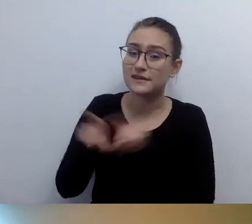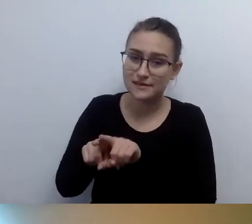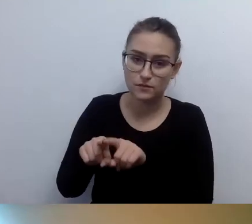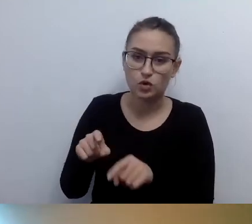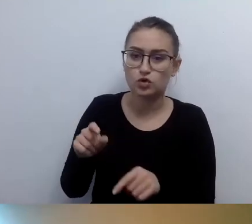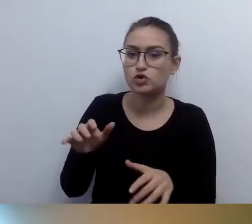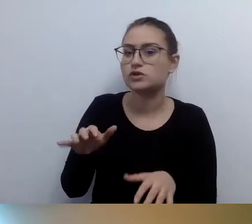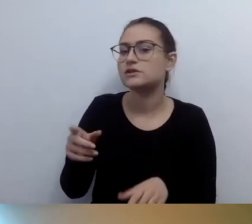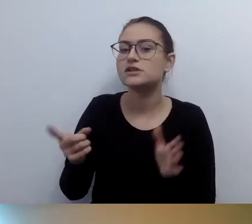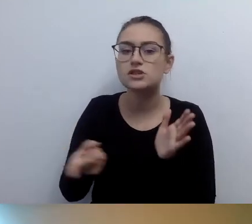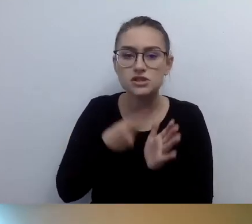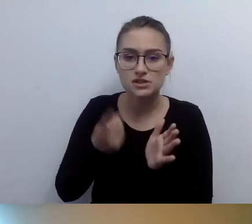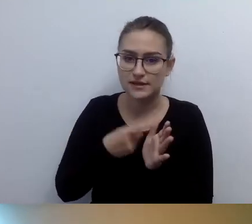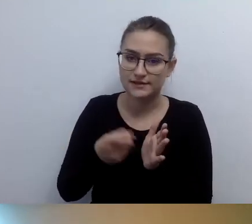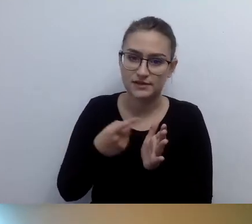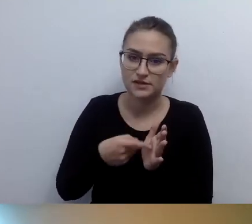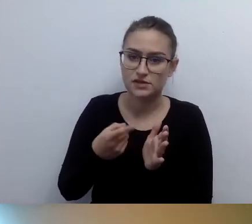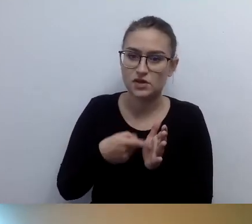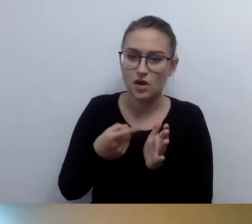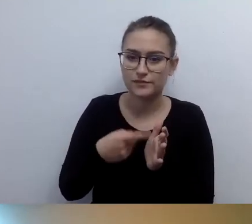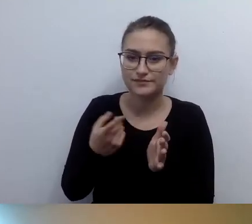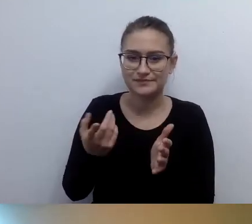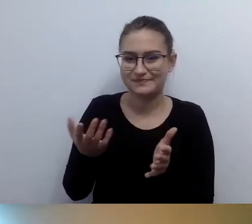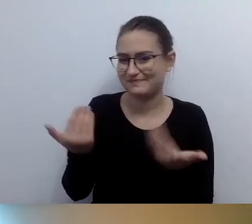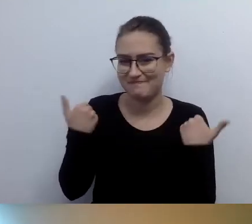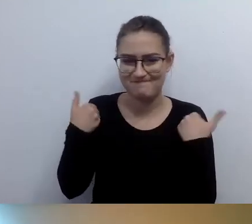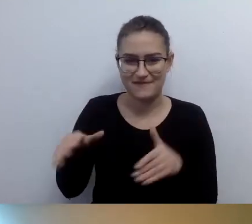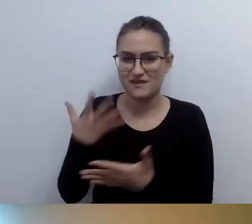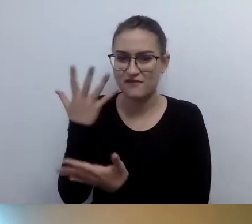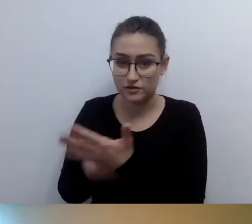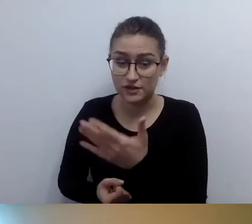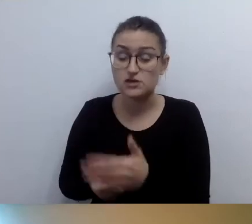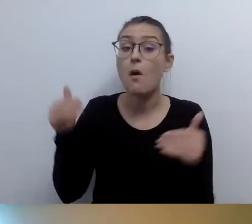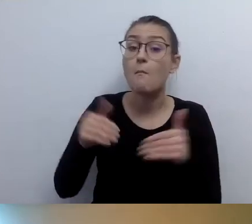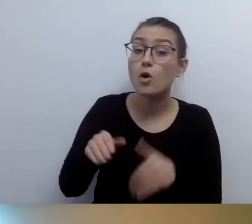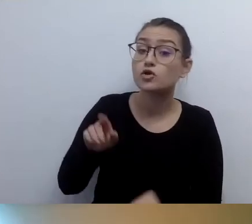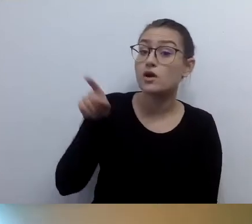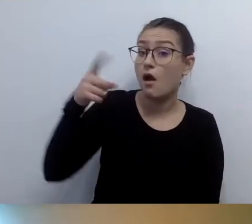Ale wtedy go znają, od początku do końca.